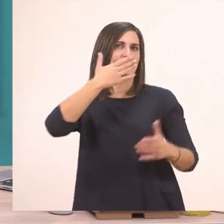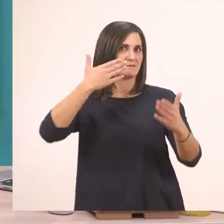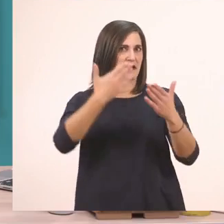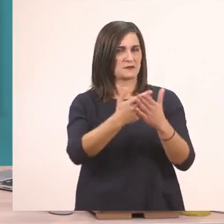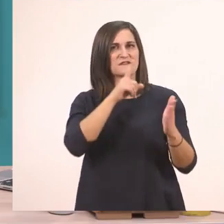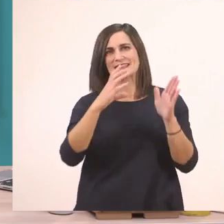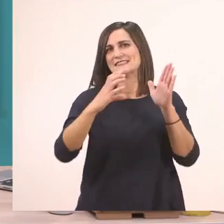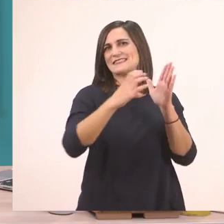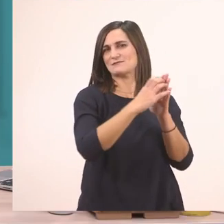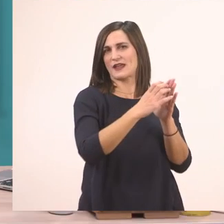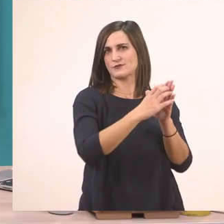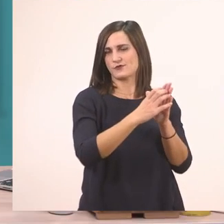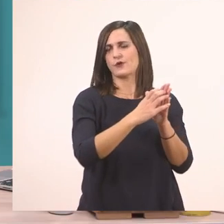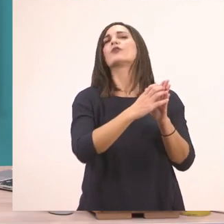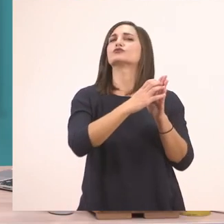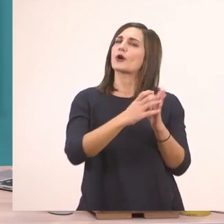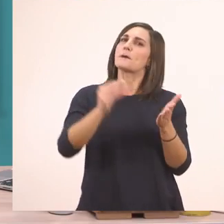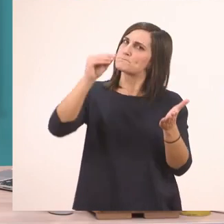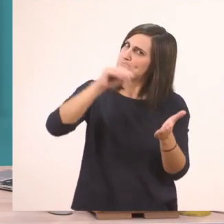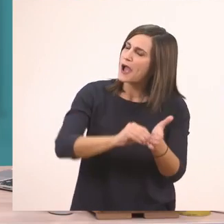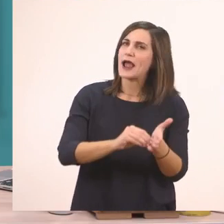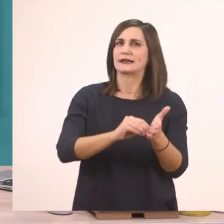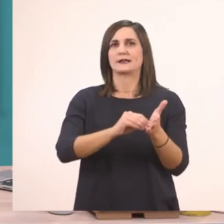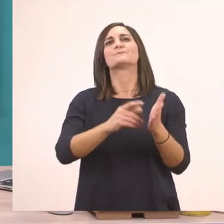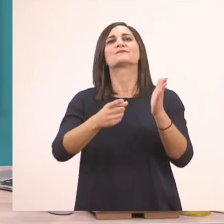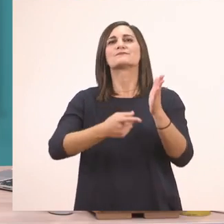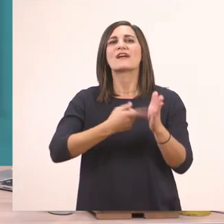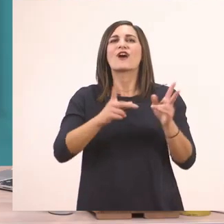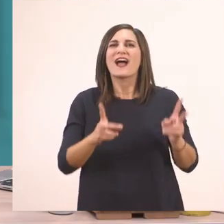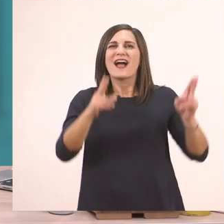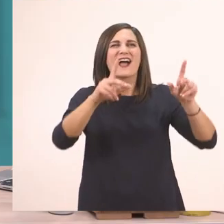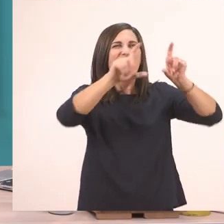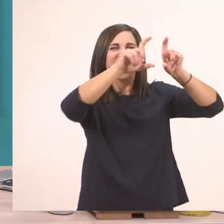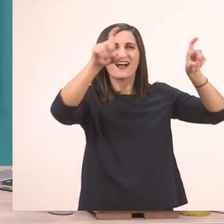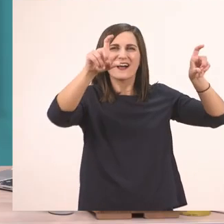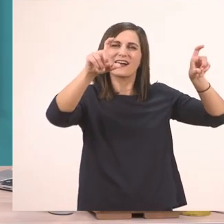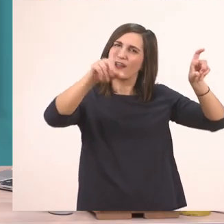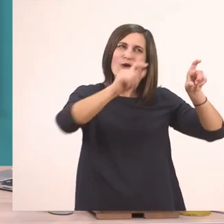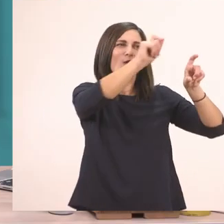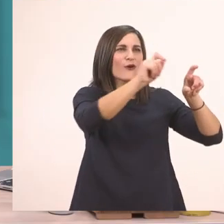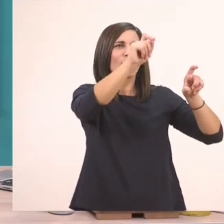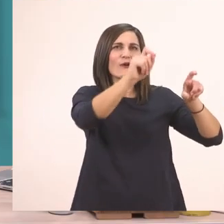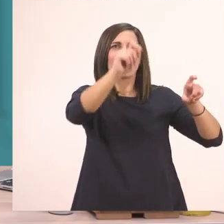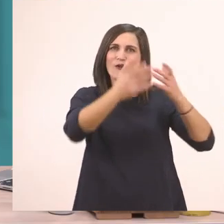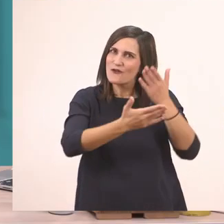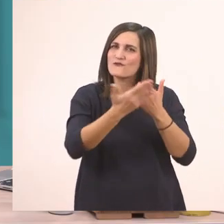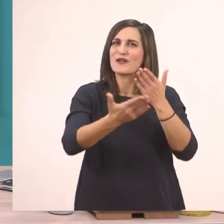Πάμε να διαβάσουμε και μια φορά αυτό που είναι ανάγνωση. Θα κάνω εγώ από κάτω τις αγκαλίτσες για να σας βοηθούν να τη διαβάζετε. Εντάξει;